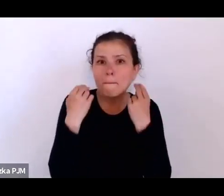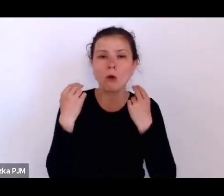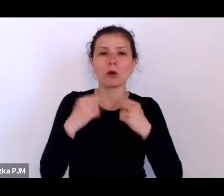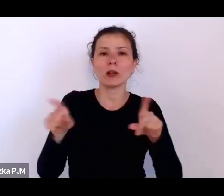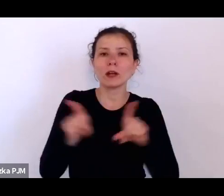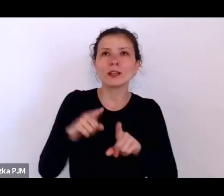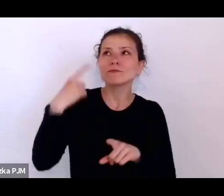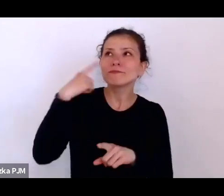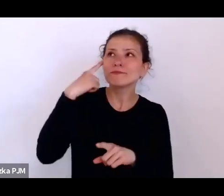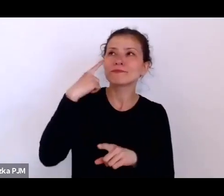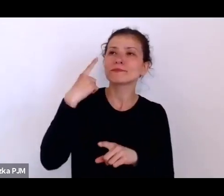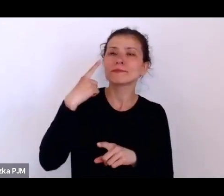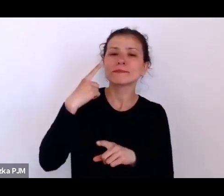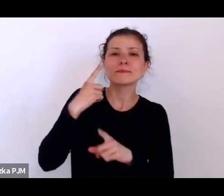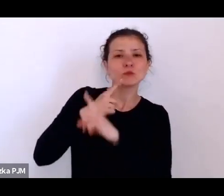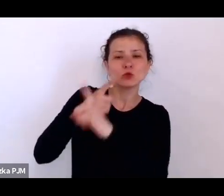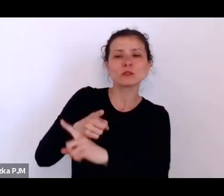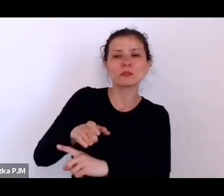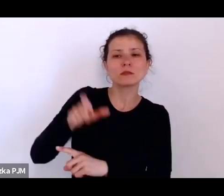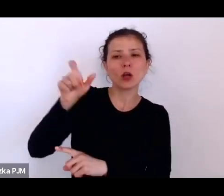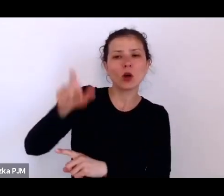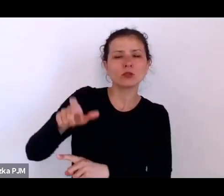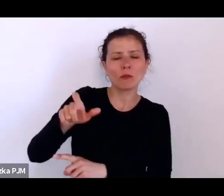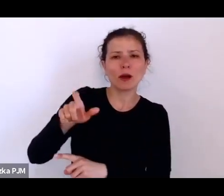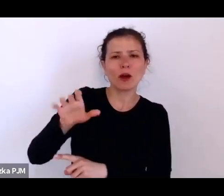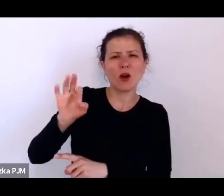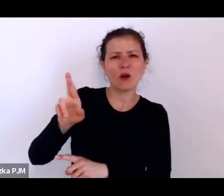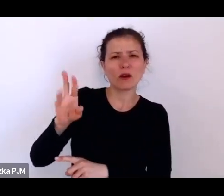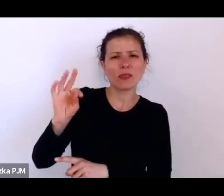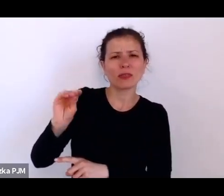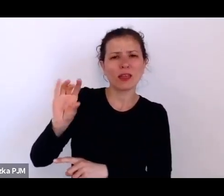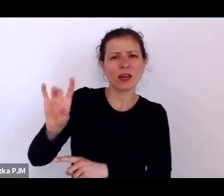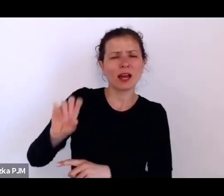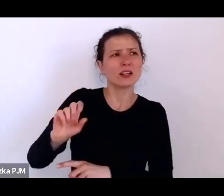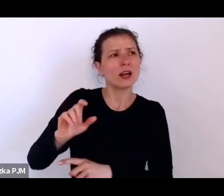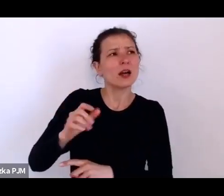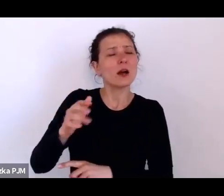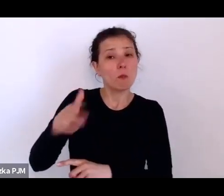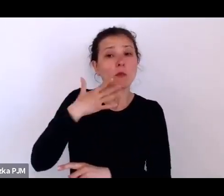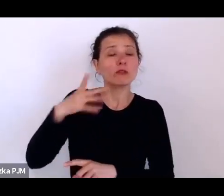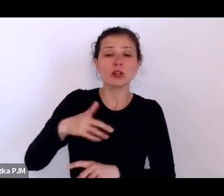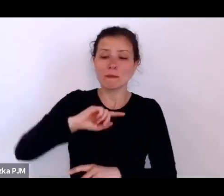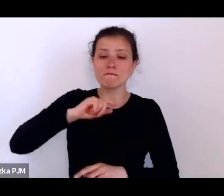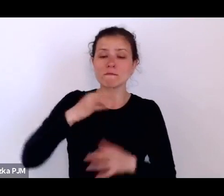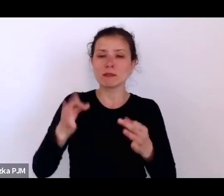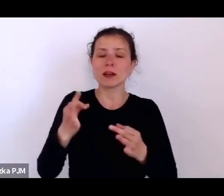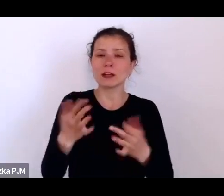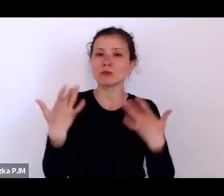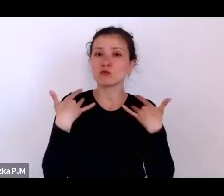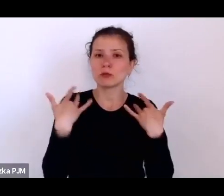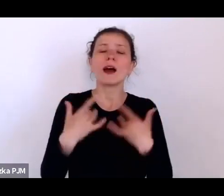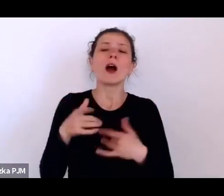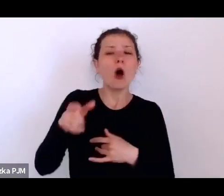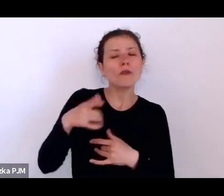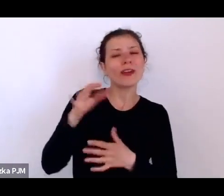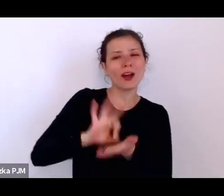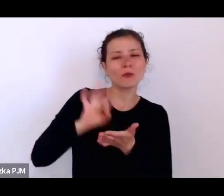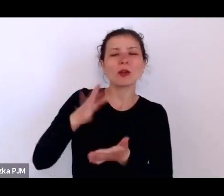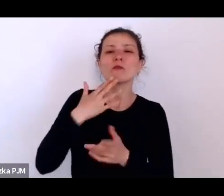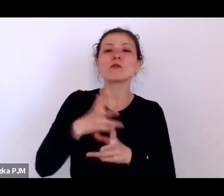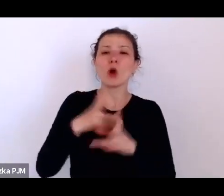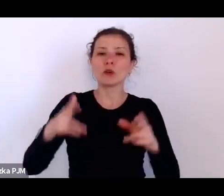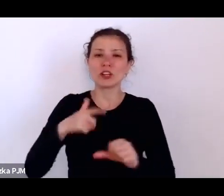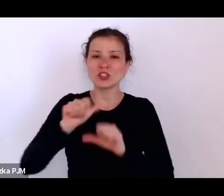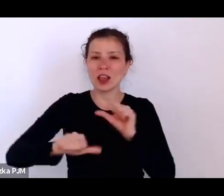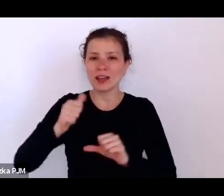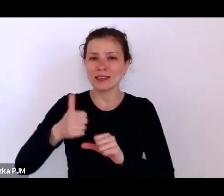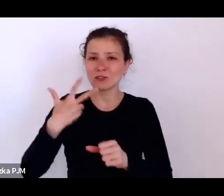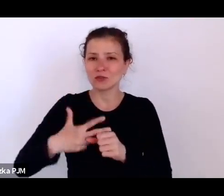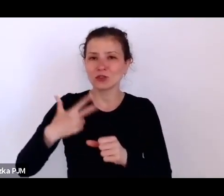żyjemy w pewnym dobrobycie, on akurat mówił to w latach 30.; w stosunku do